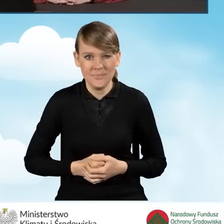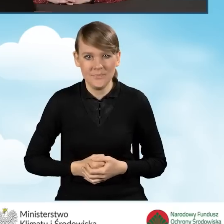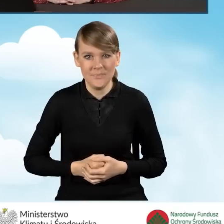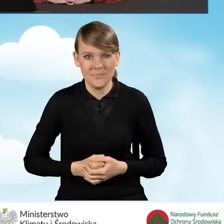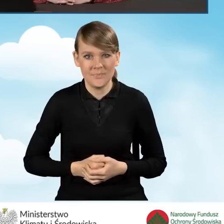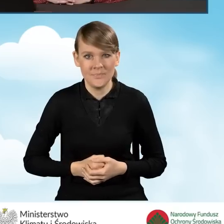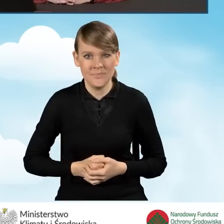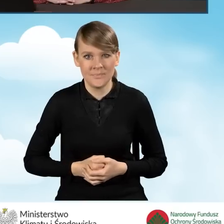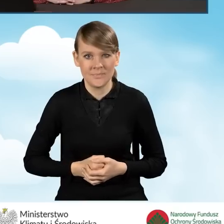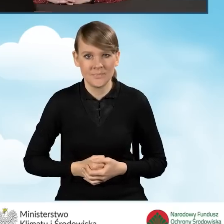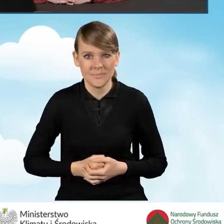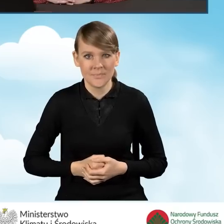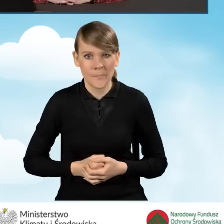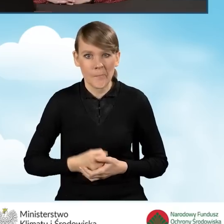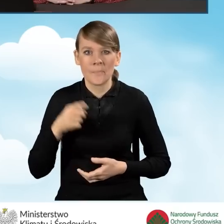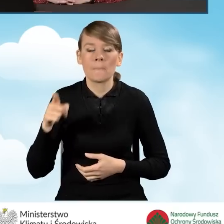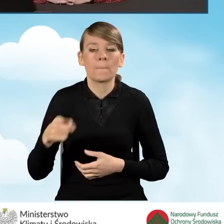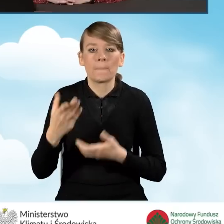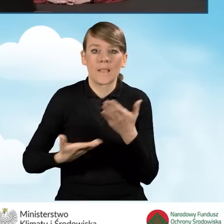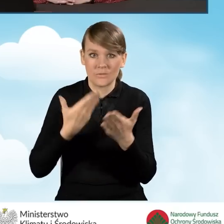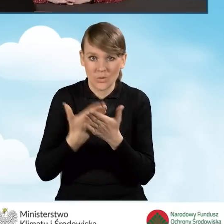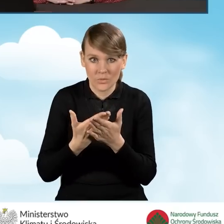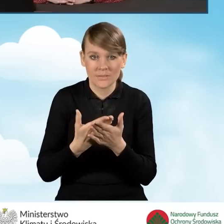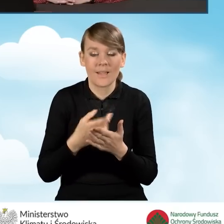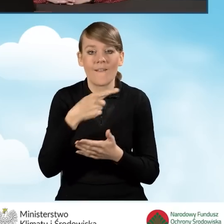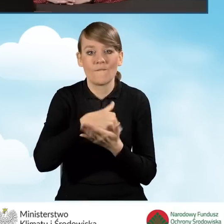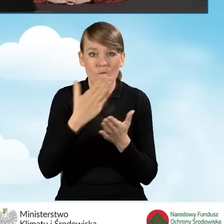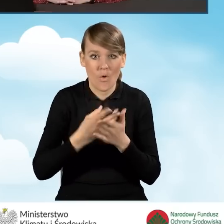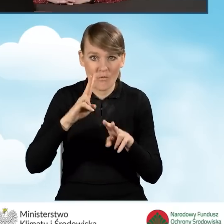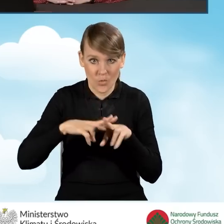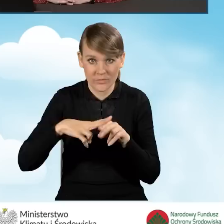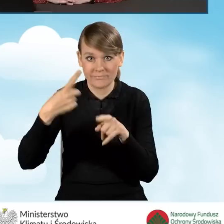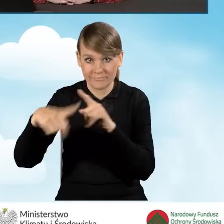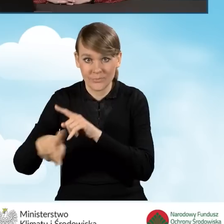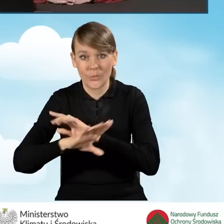Taki wniosek po przesłaniu do Wojewódzkiego Funduszu jest rejestrowany.